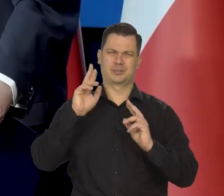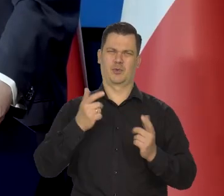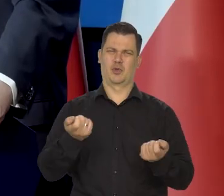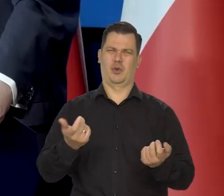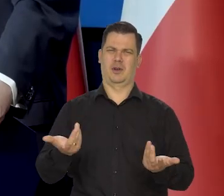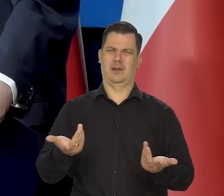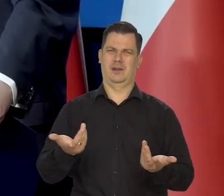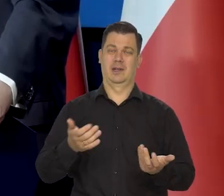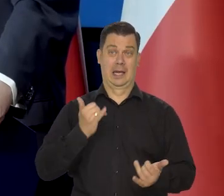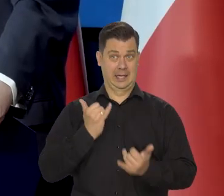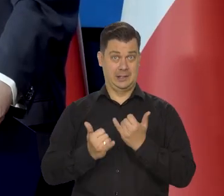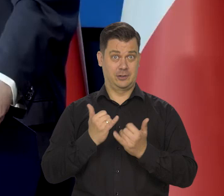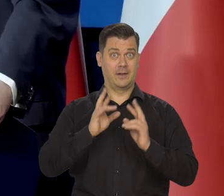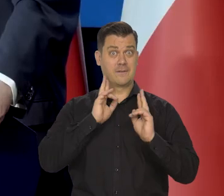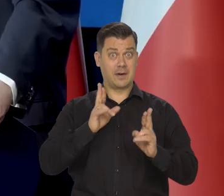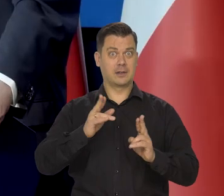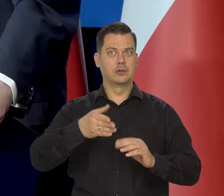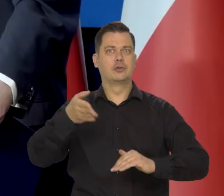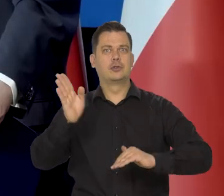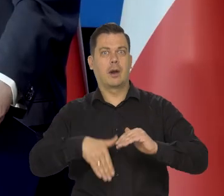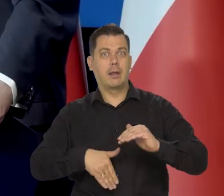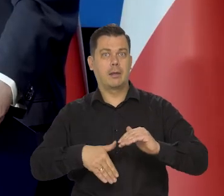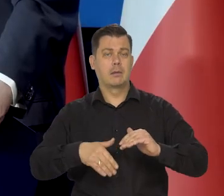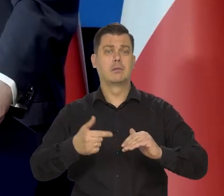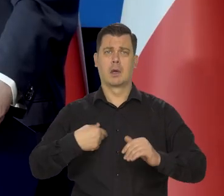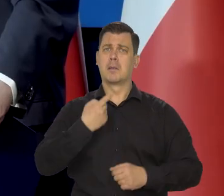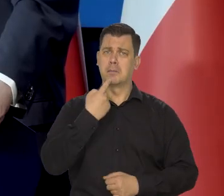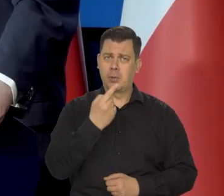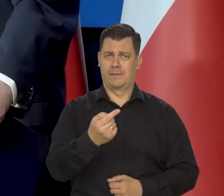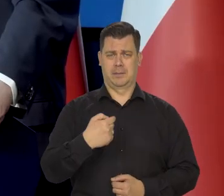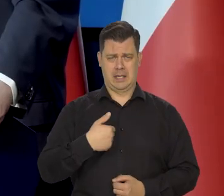Jeśli coś się rzeczywiście źle dzieje, to my informujemy.